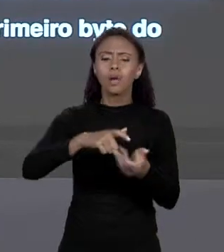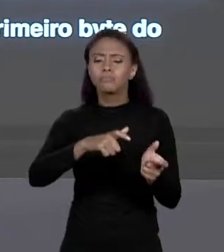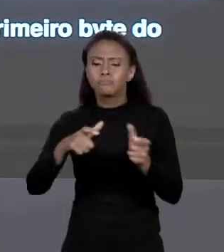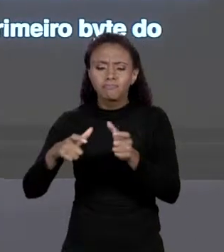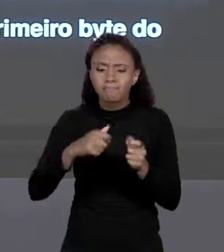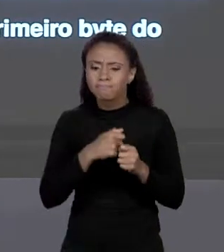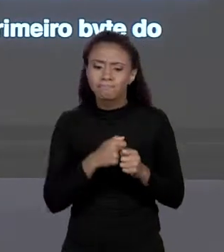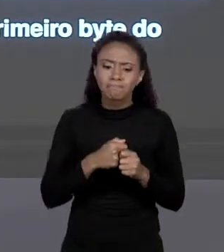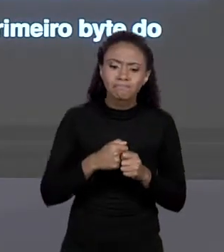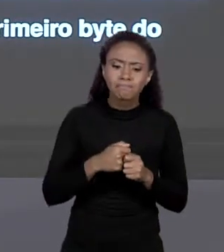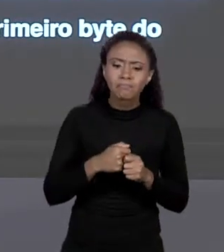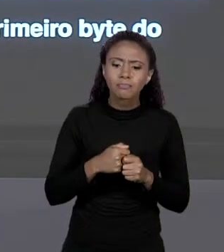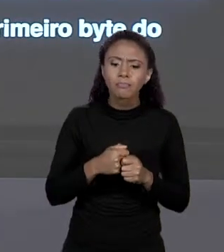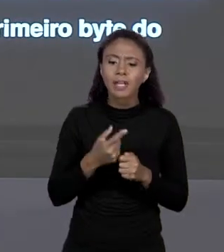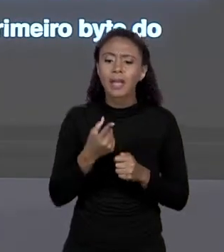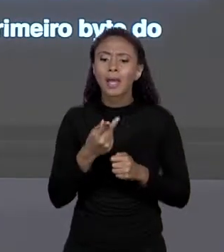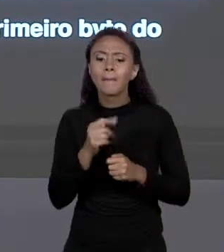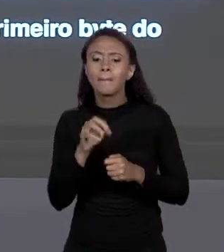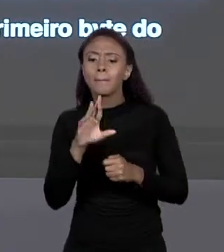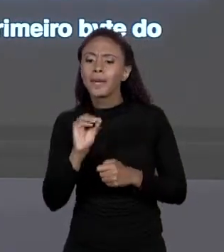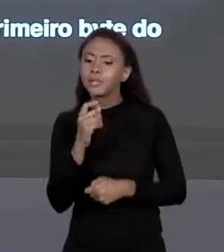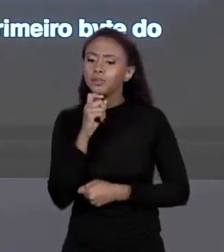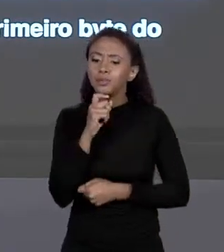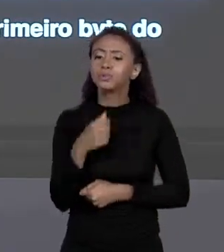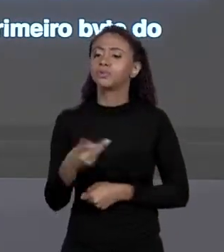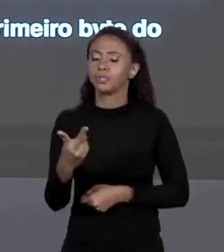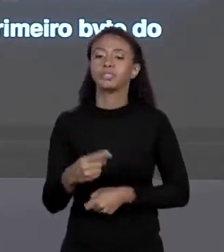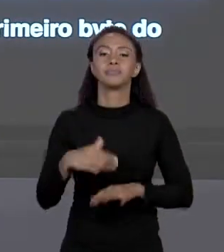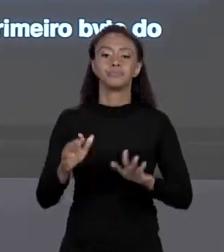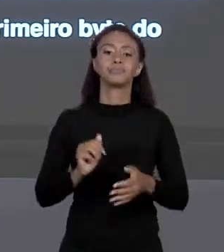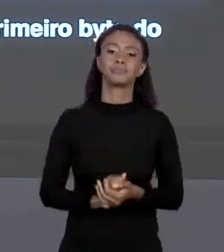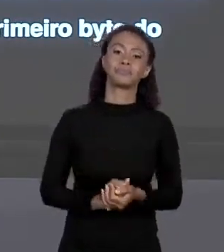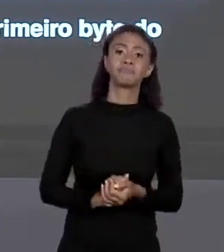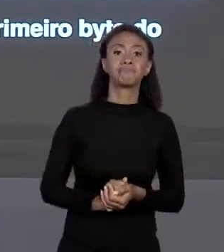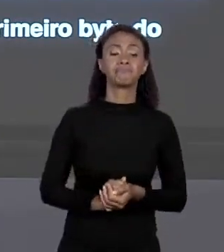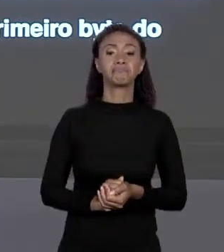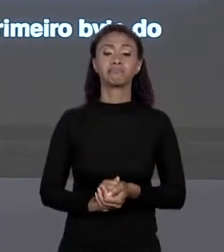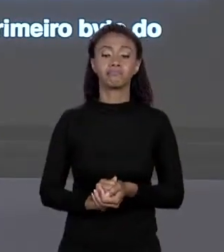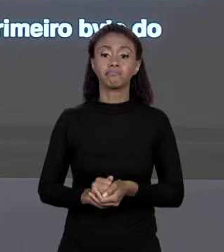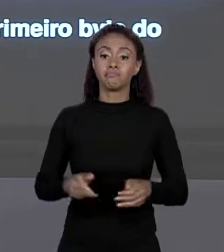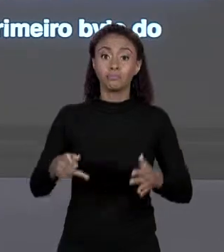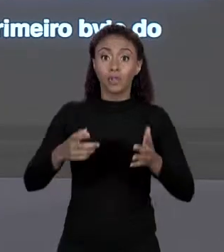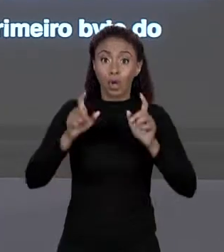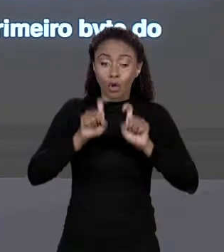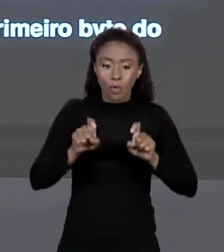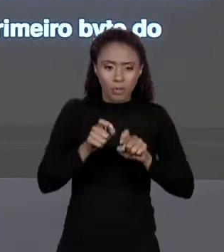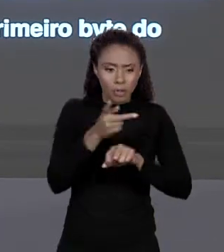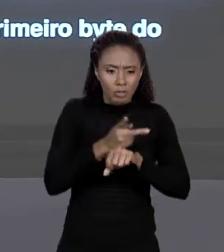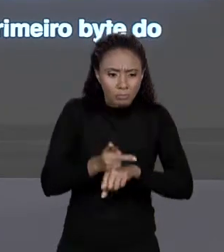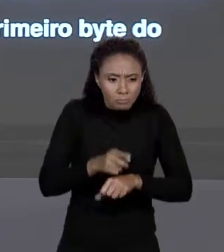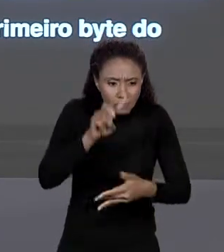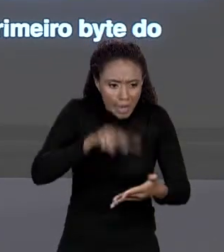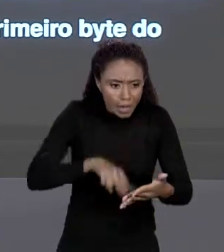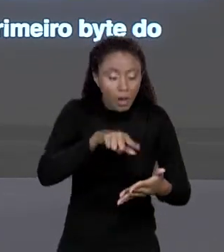QUERO, POR EXEMPLO, PREÇOS 2, TÁ! ELE LEU O QUE ESTÁ LÁ, TEM O ENDEREÇO DO PRIMEIRO "BYTE"